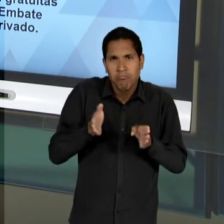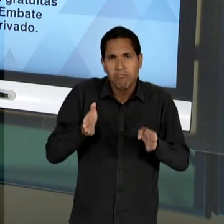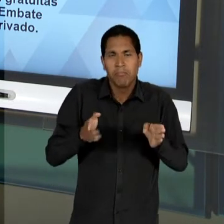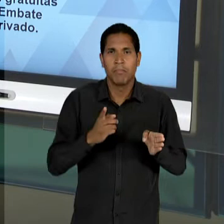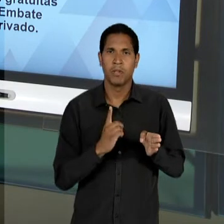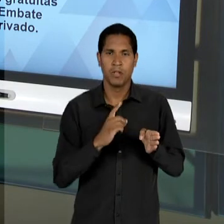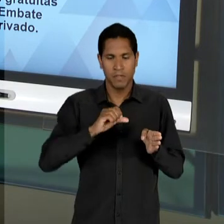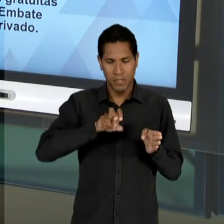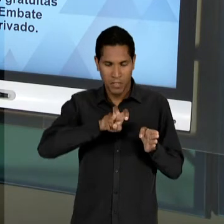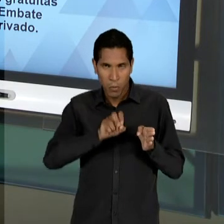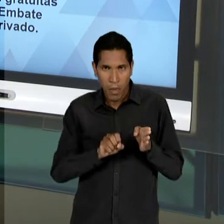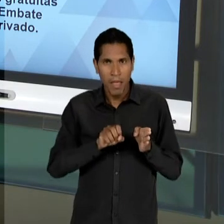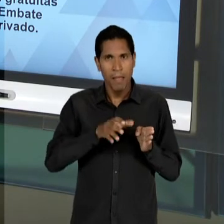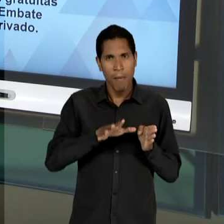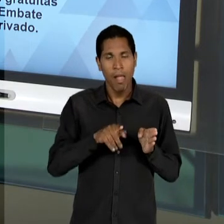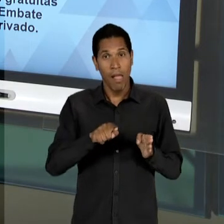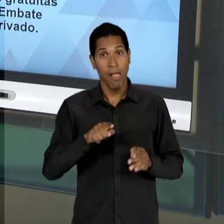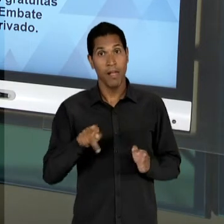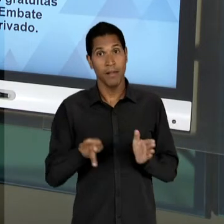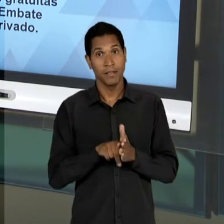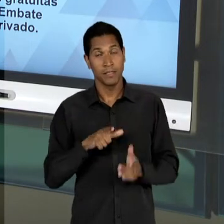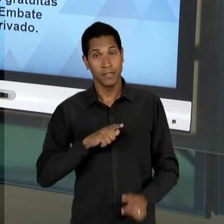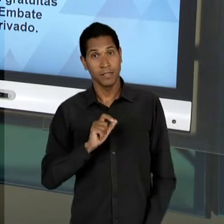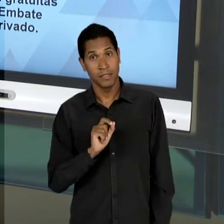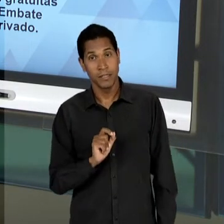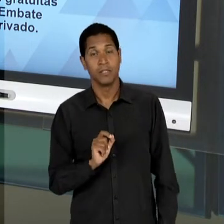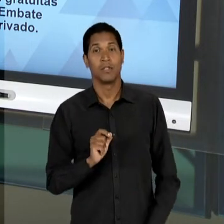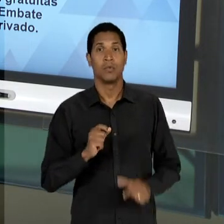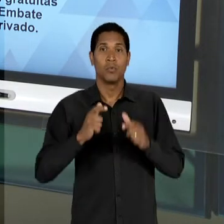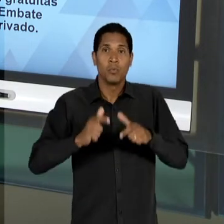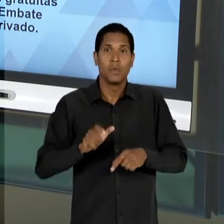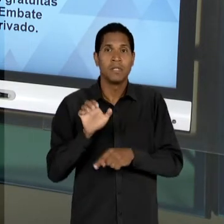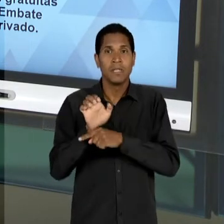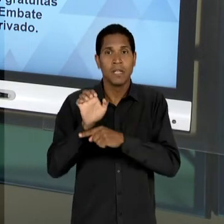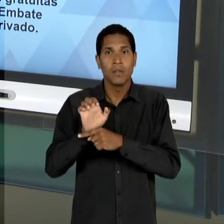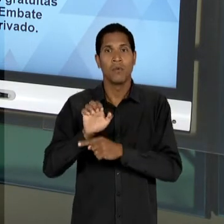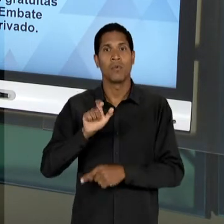DO ESTADO DA GUANABARA, DE CONFRONTAÇÃO COM